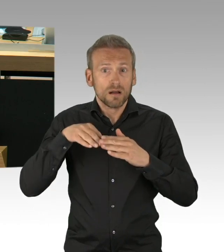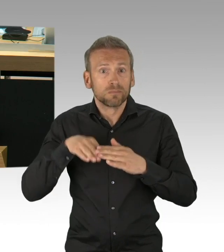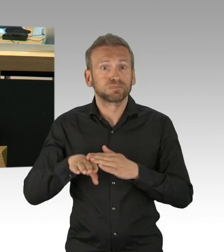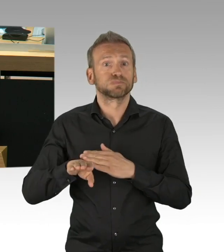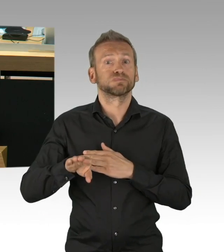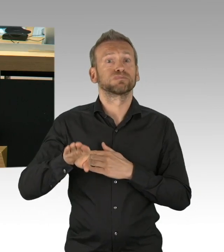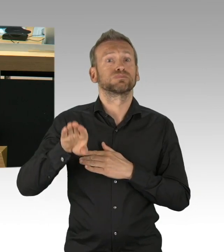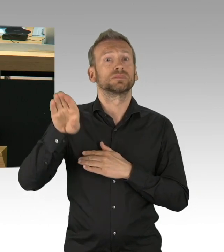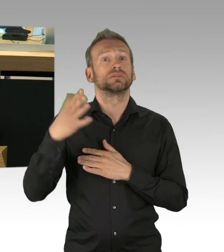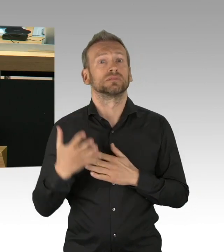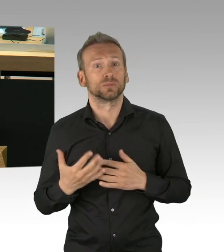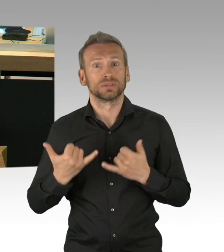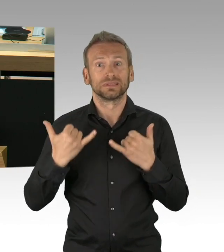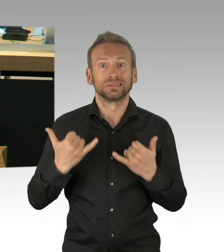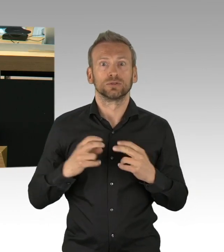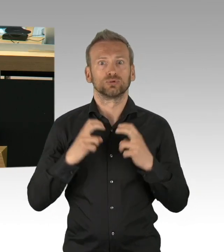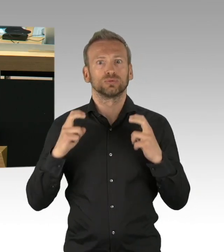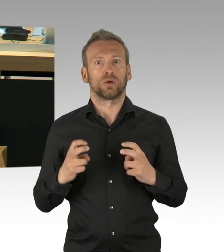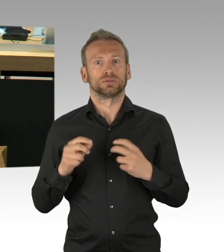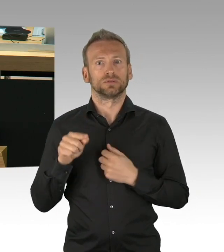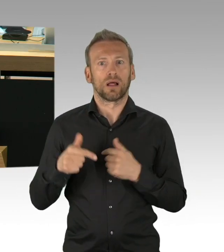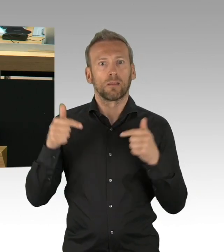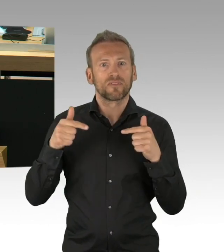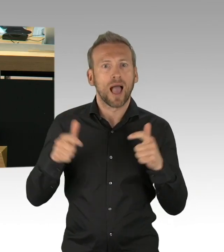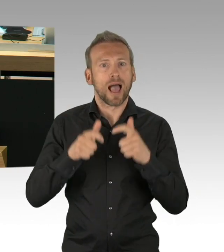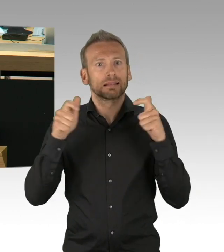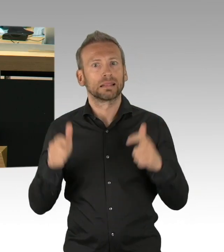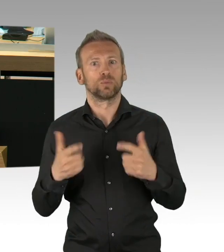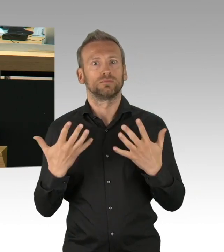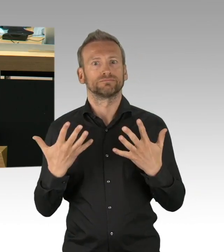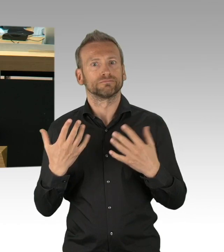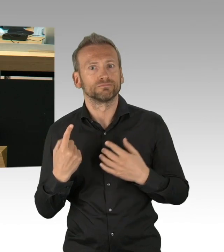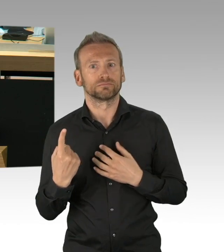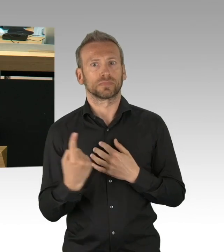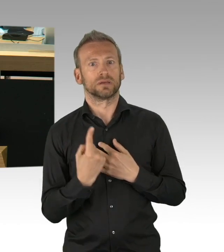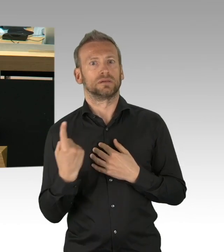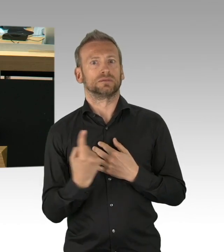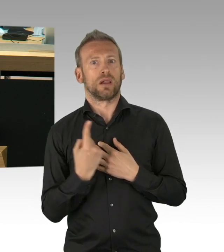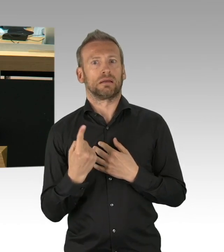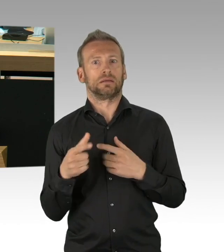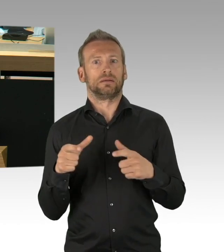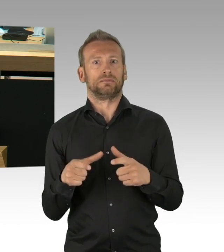Hochwasserfluten, es könnte schlimmer sein, es könnte schlimmer sein, die Szenarien liegen vor